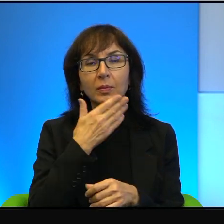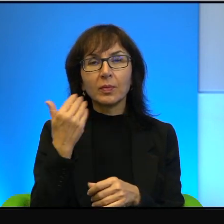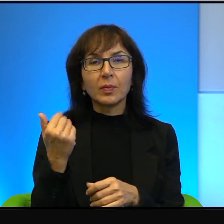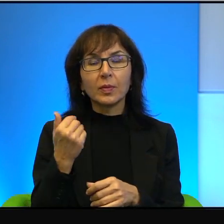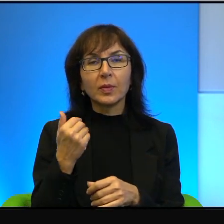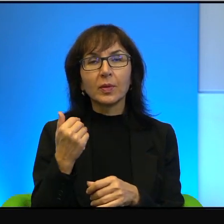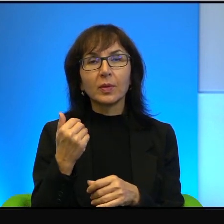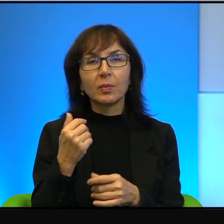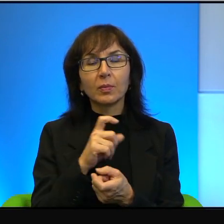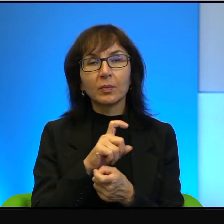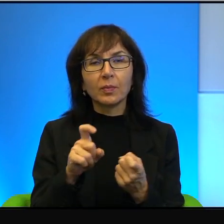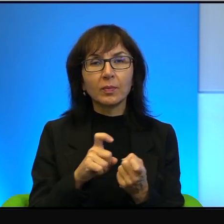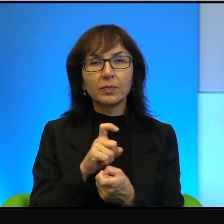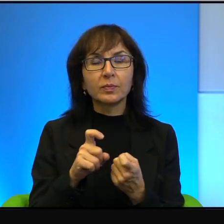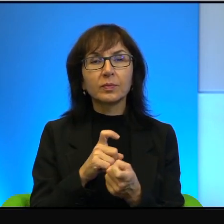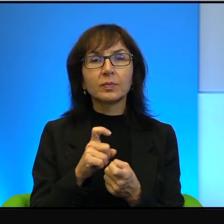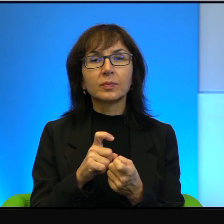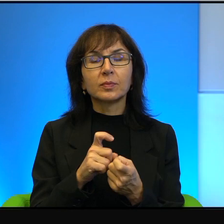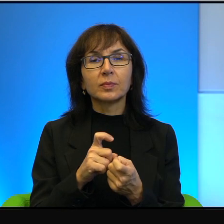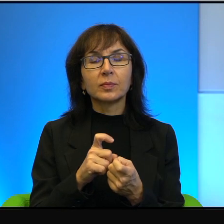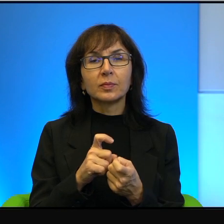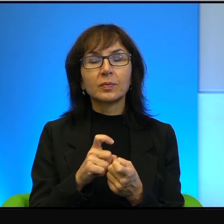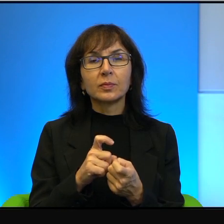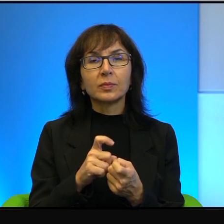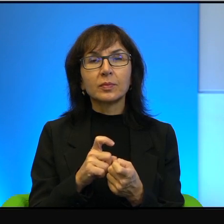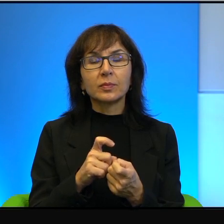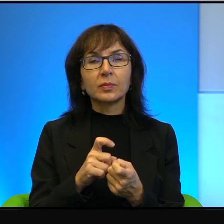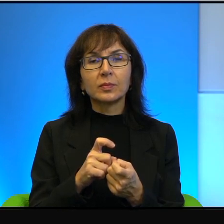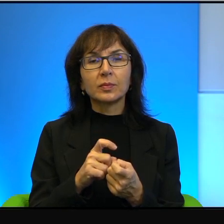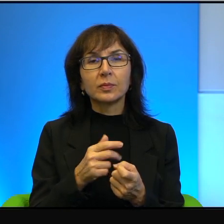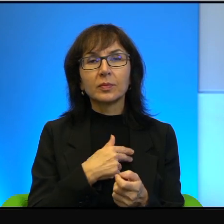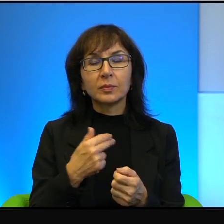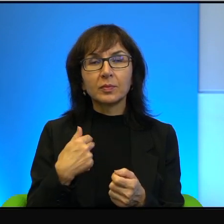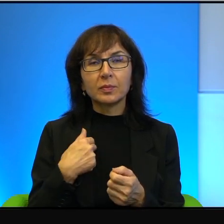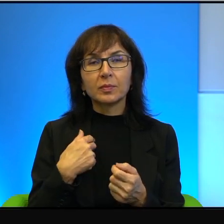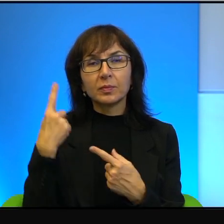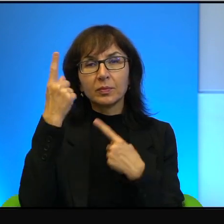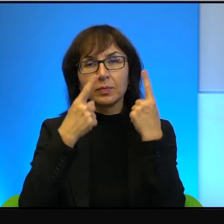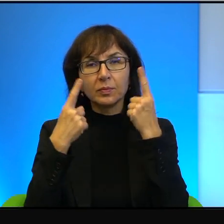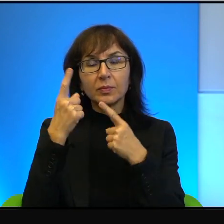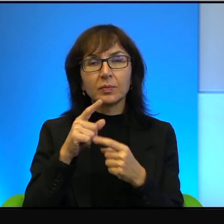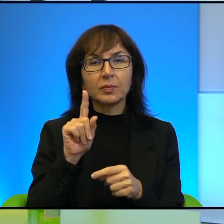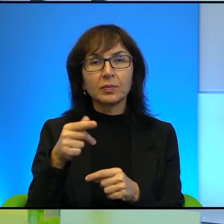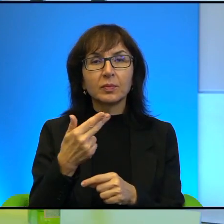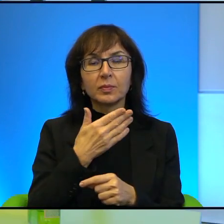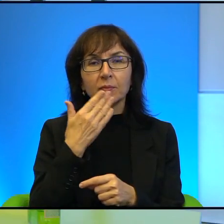żadnej sprzeczności. Żadnej, najmniejszej. To nam tak się wydaje, ale, ale nie tam. Ale w przypadku Arabów już jest.